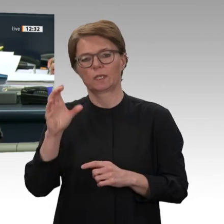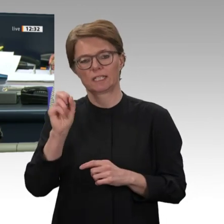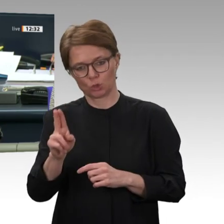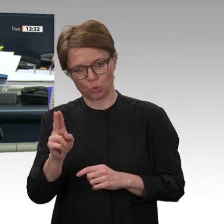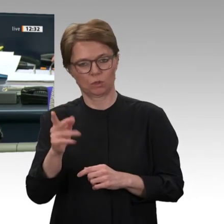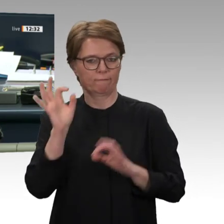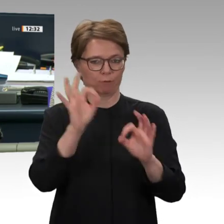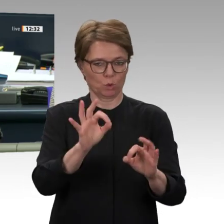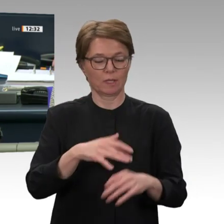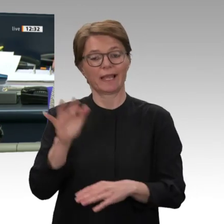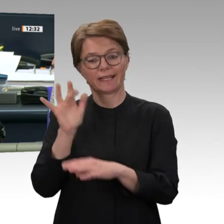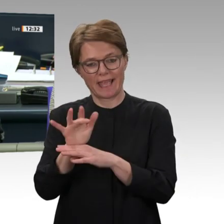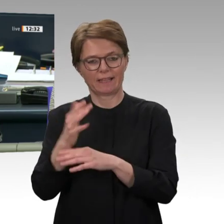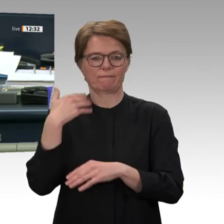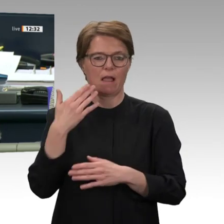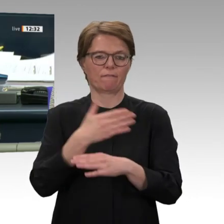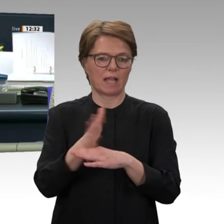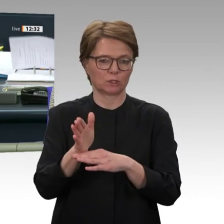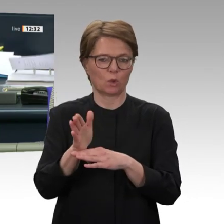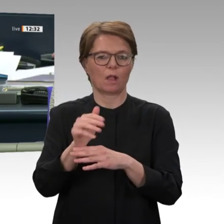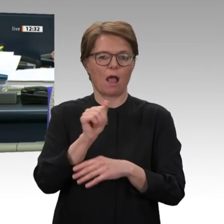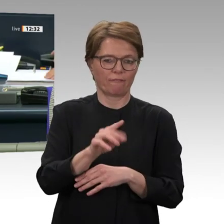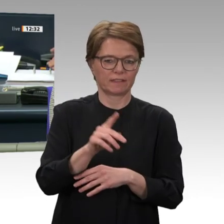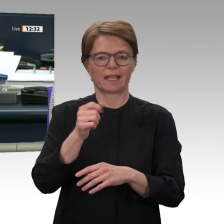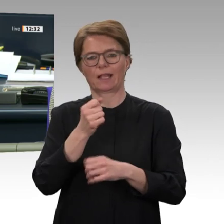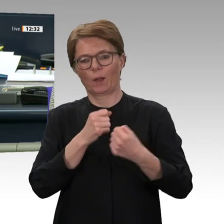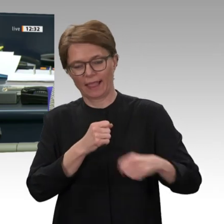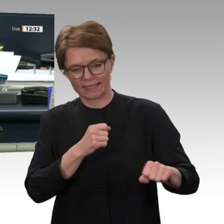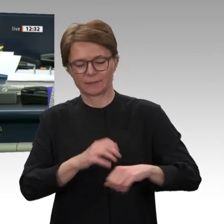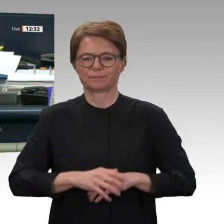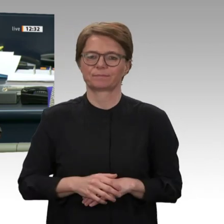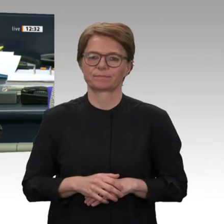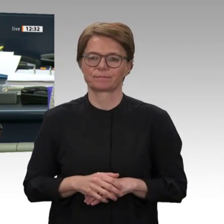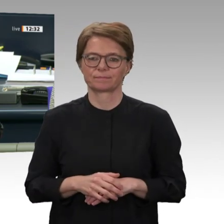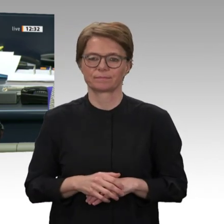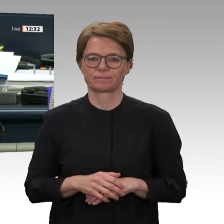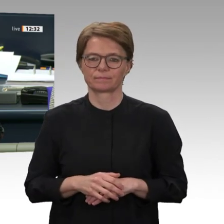die Fraktionen von Bündnis 90/Die Grünen und der FDP. Tagesordnungspunkt 9 c. Abstimmung